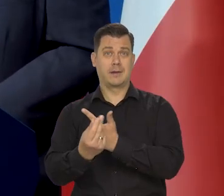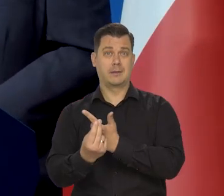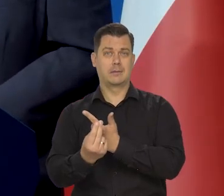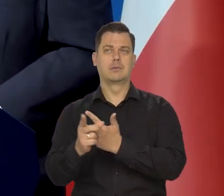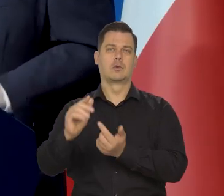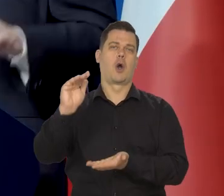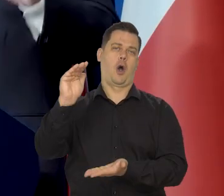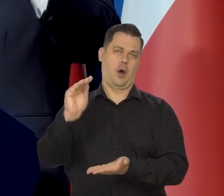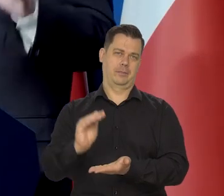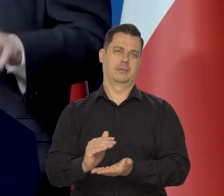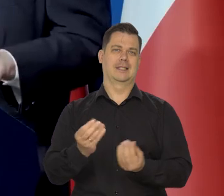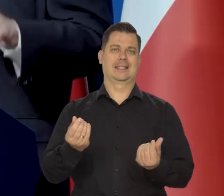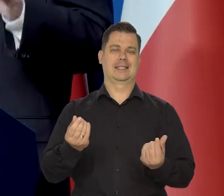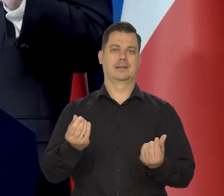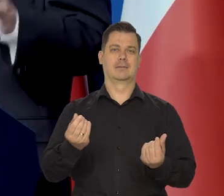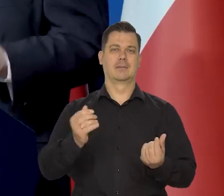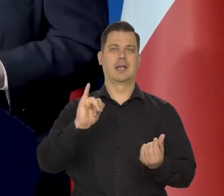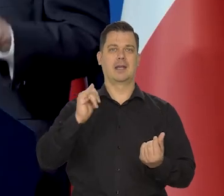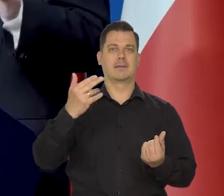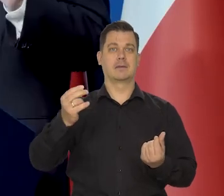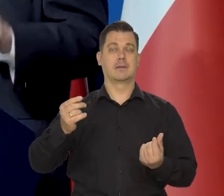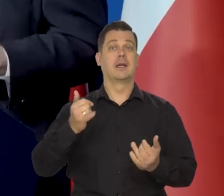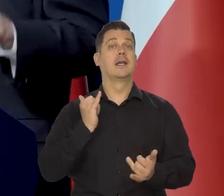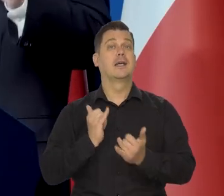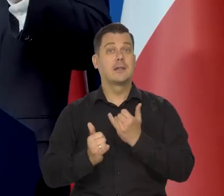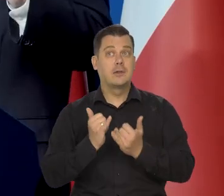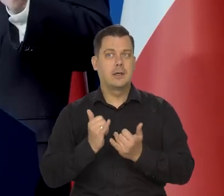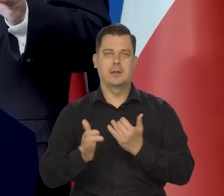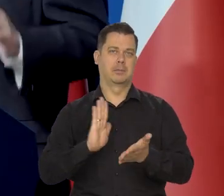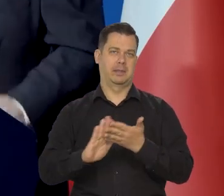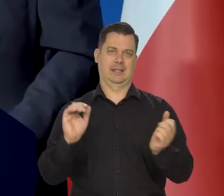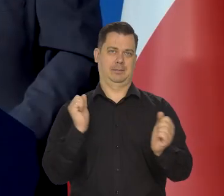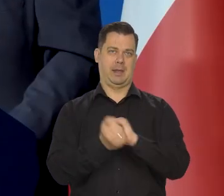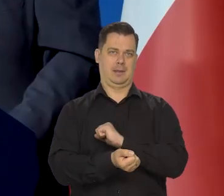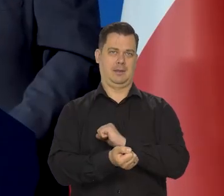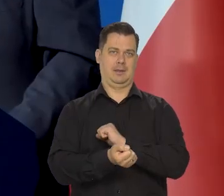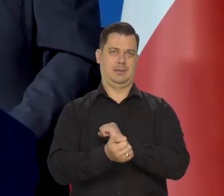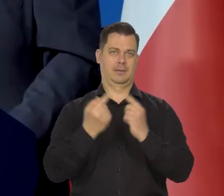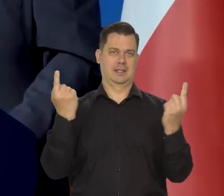Oczywiście w ramach tej wiedzy, którą dzisiaj mamy. Jeszcze raz, to powtarzam,